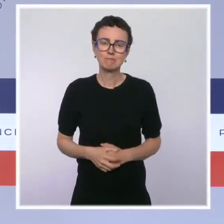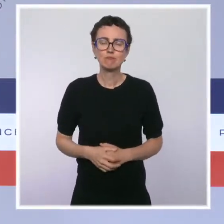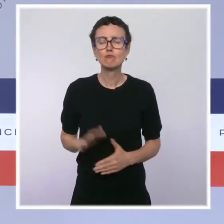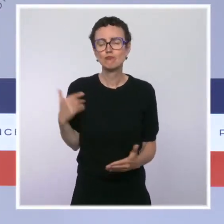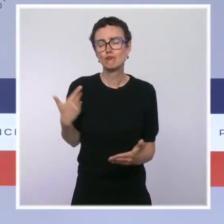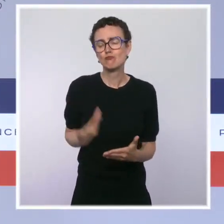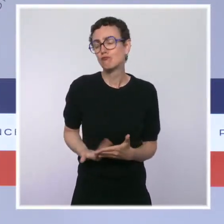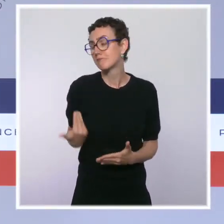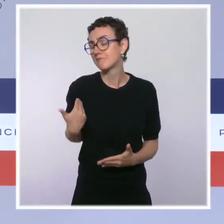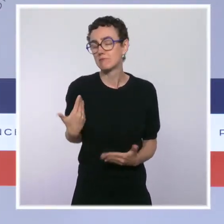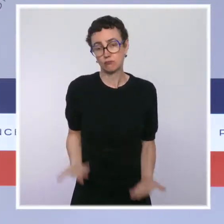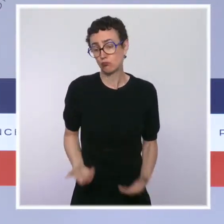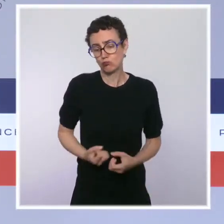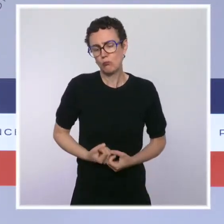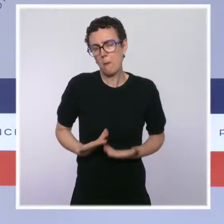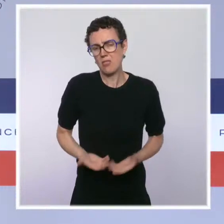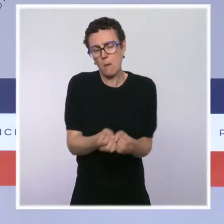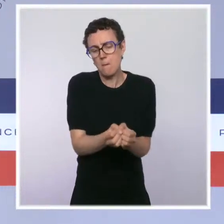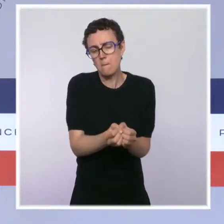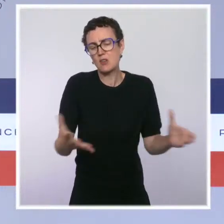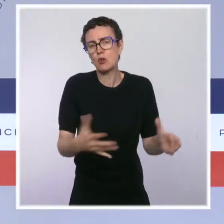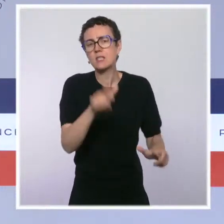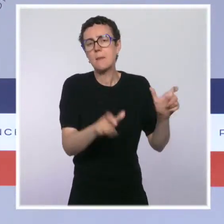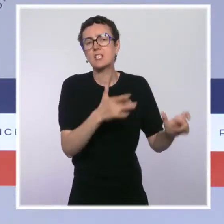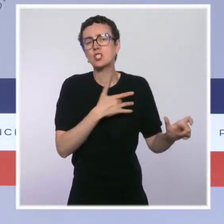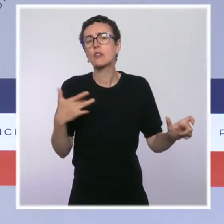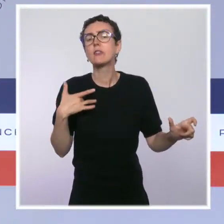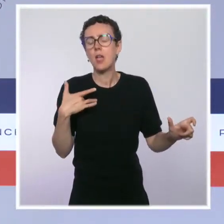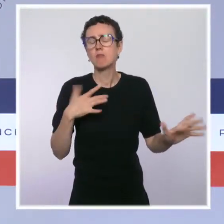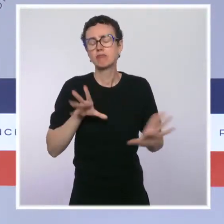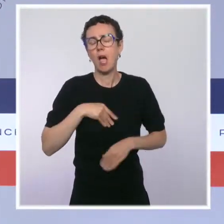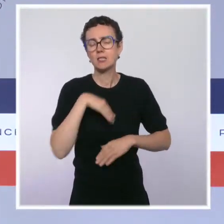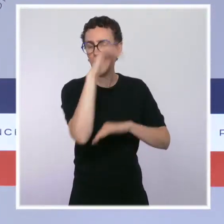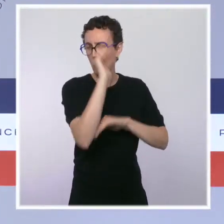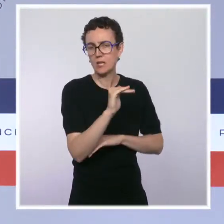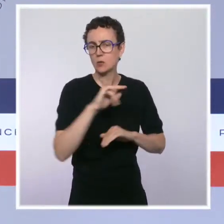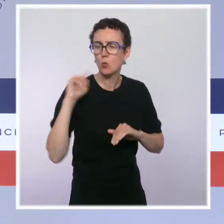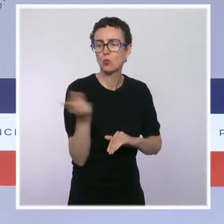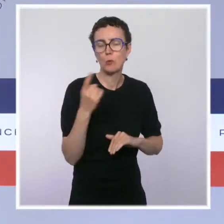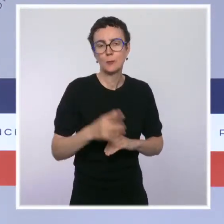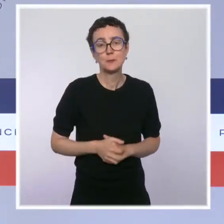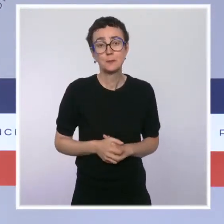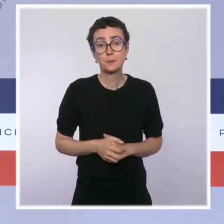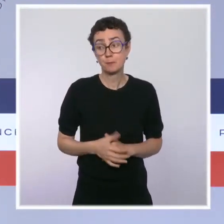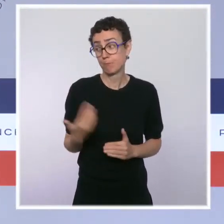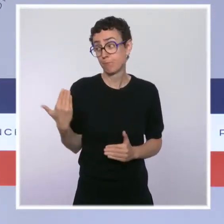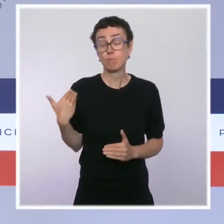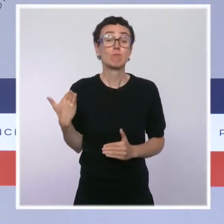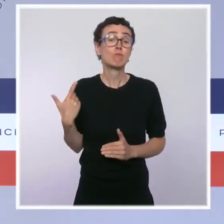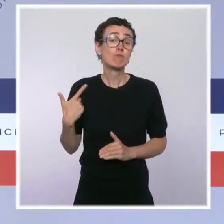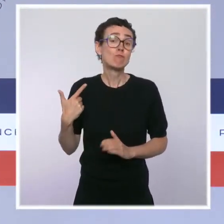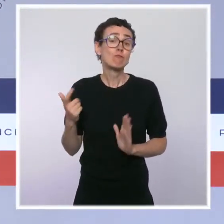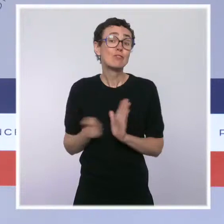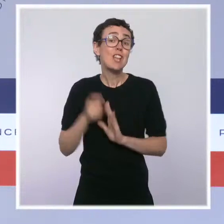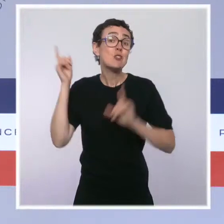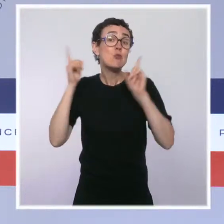responsabilité et de la protection collective. Depuis l'allocution du président de la République, nous avons laissé deux mois aux plus hésitants d'entre eux